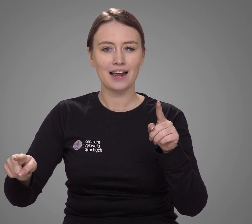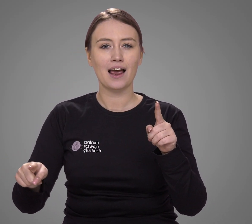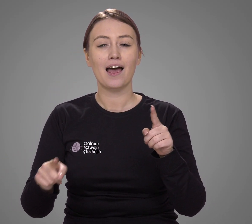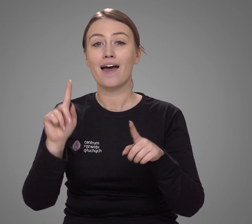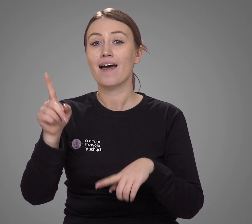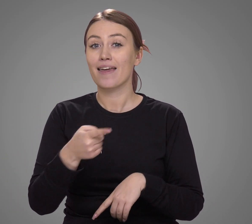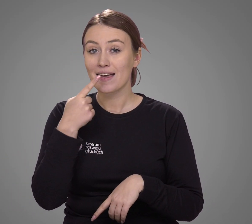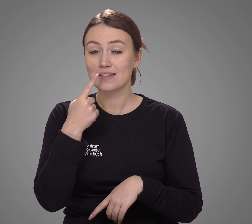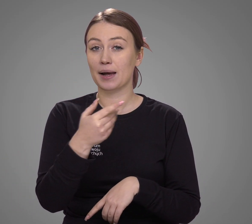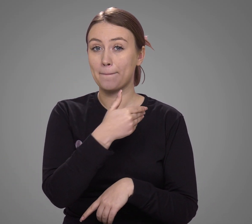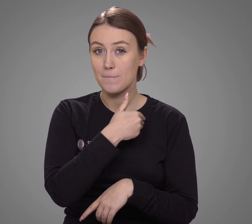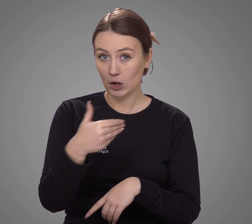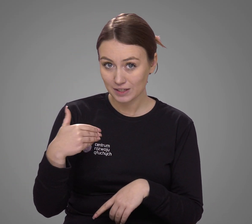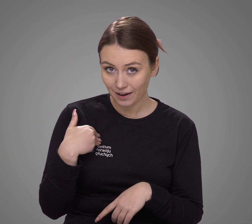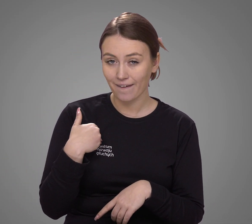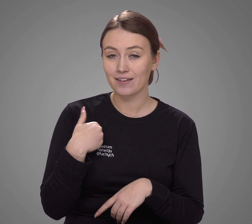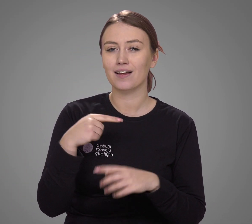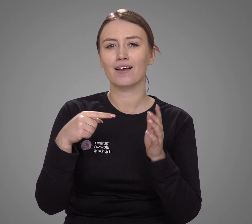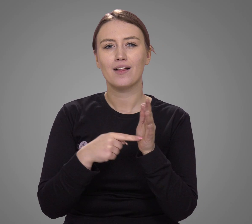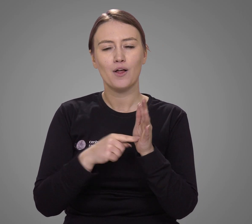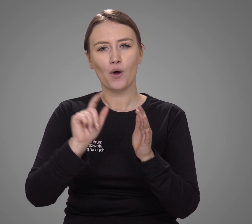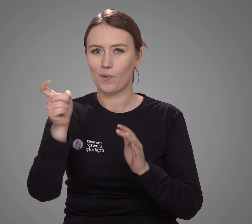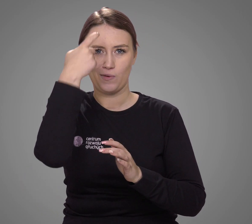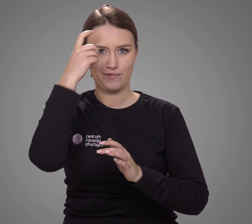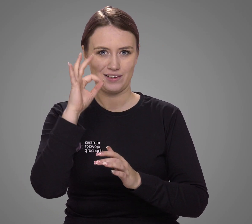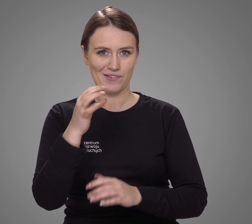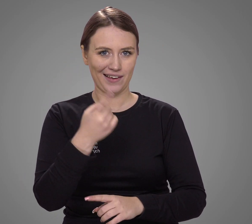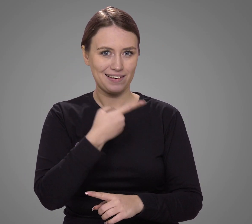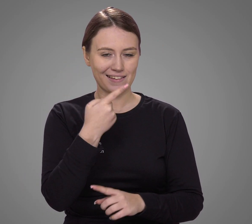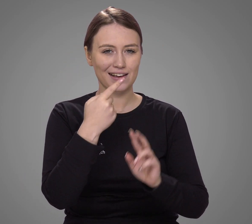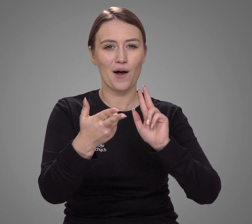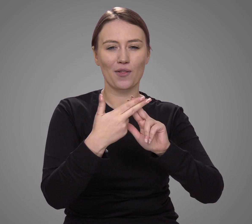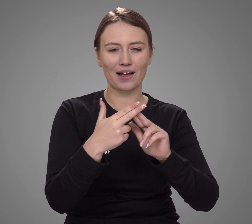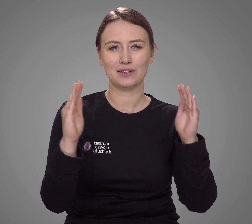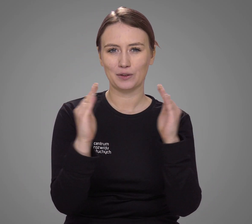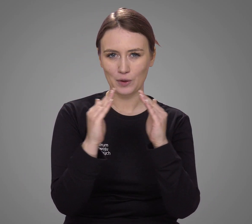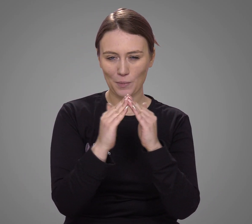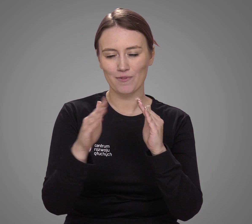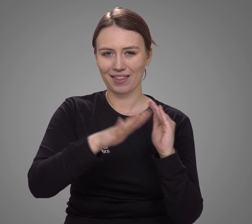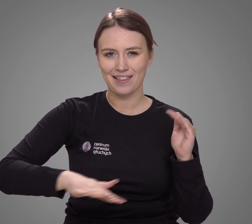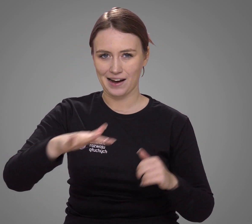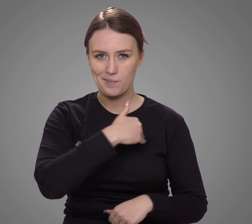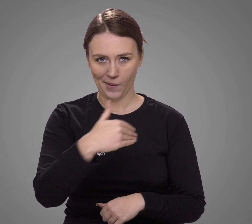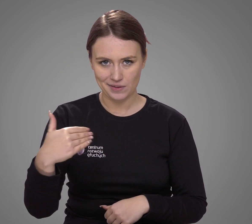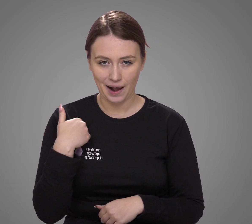język polski jest dominującym językiem kontaktów domowych w Polsce,